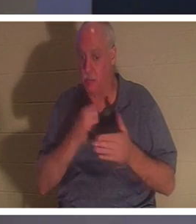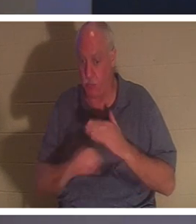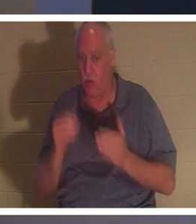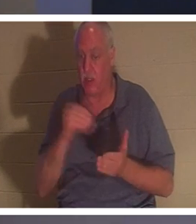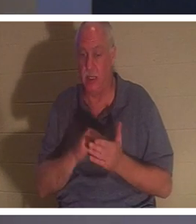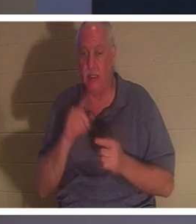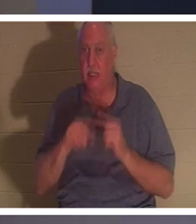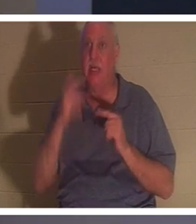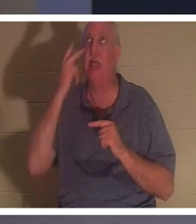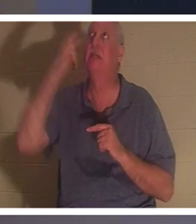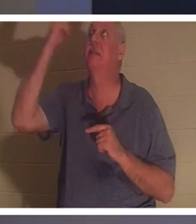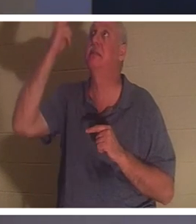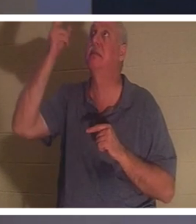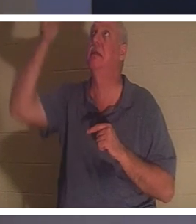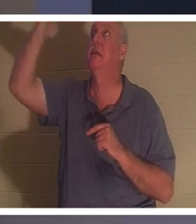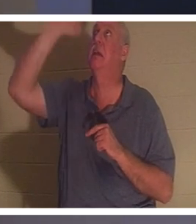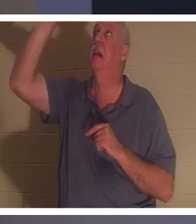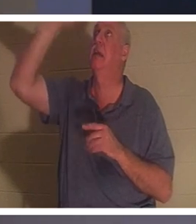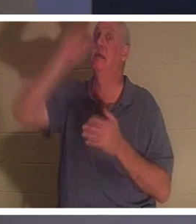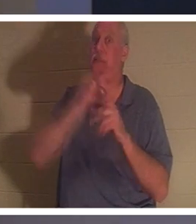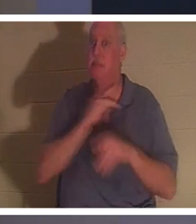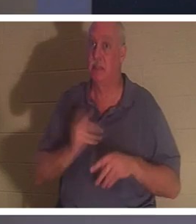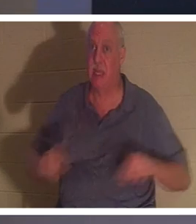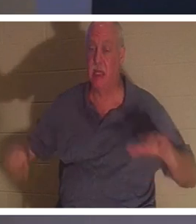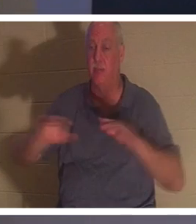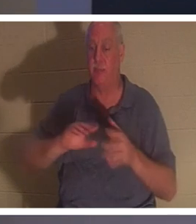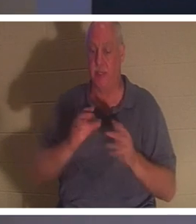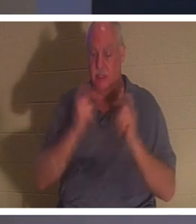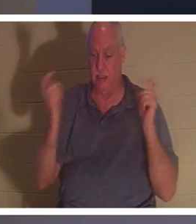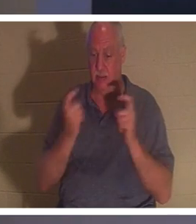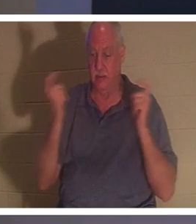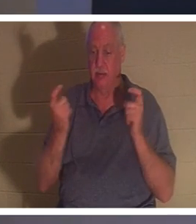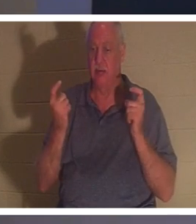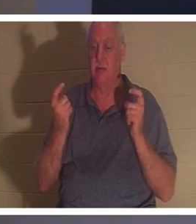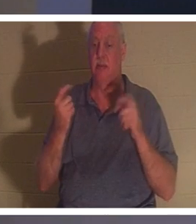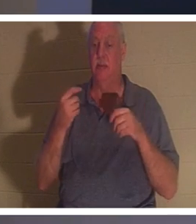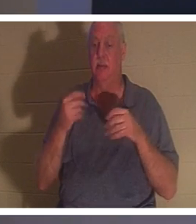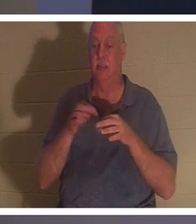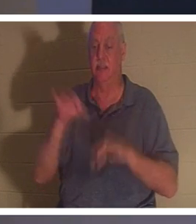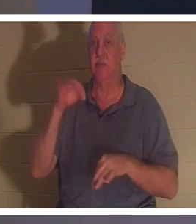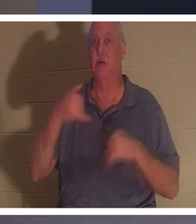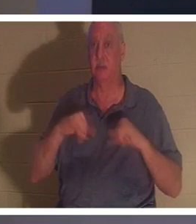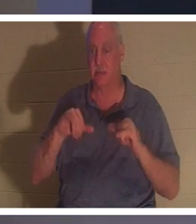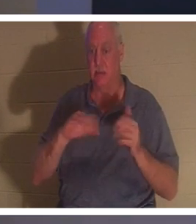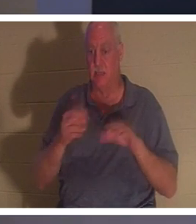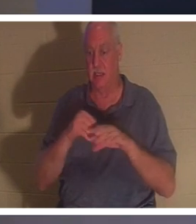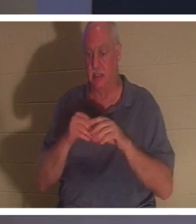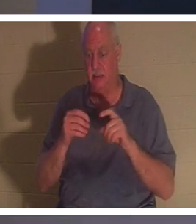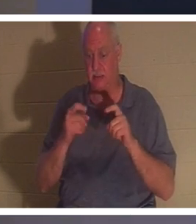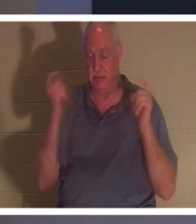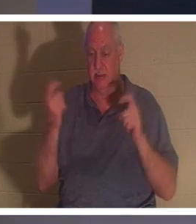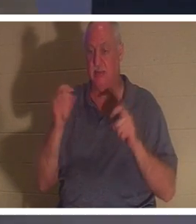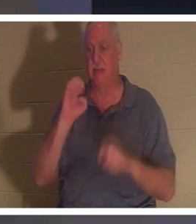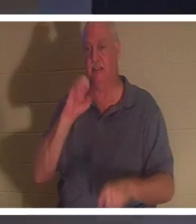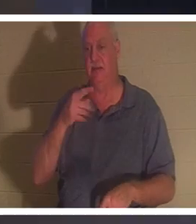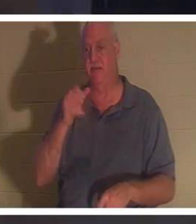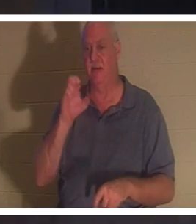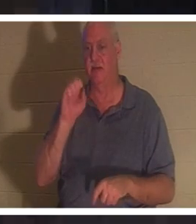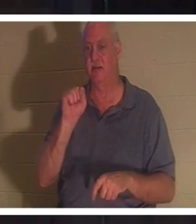그의 영은 여전히 죄와 허물과 죄로 죽어 있습니다(엡 2:1). 사람이 이 공짜 선물을 받으면